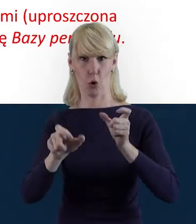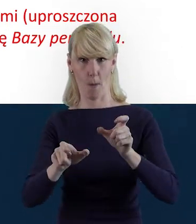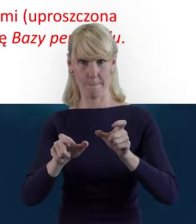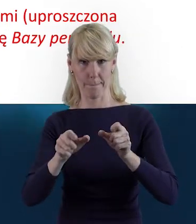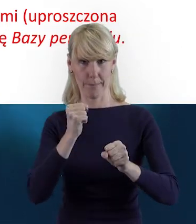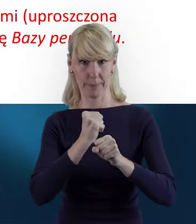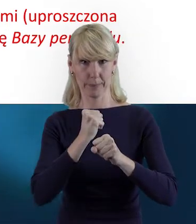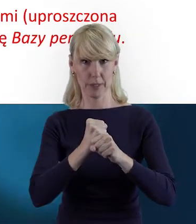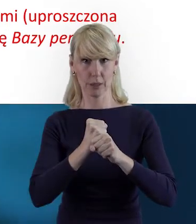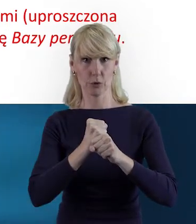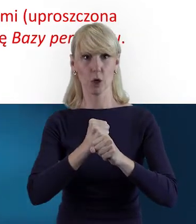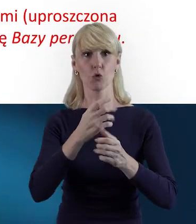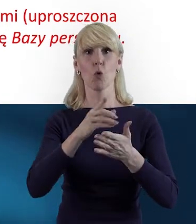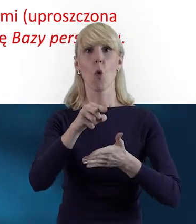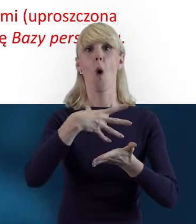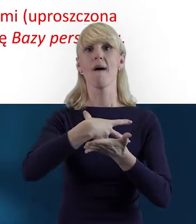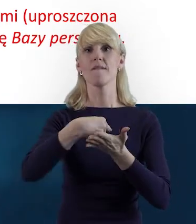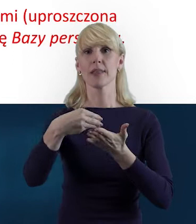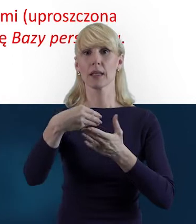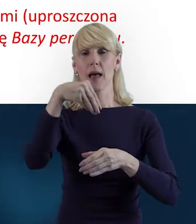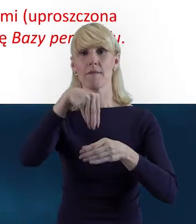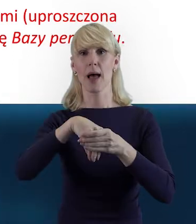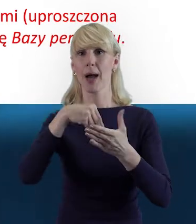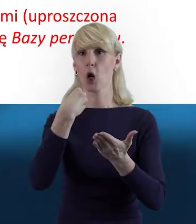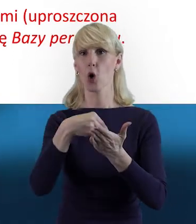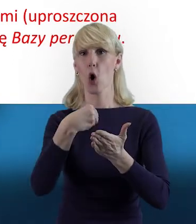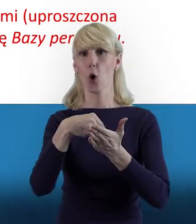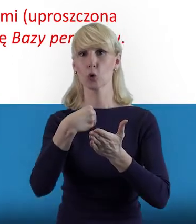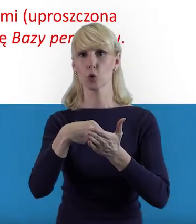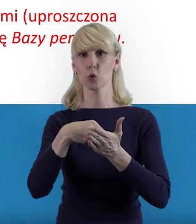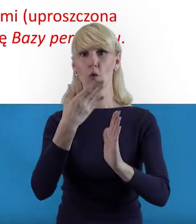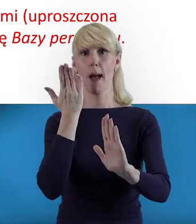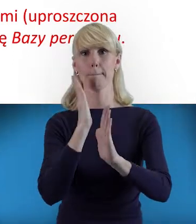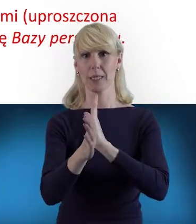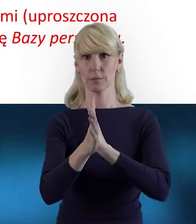których wynagrodzenie wykazywane jest w ramach kosztów bezpośrednich.